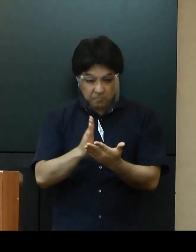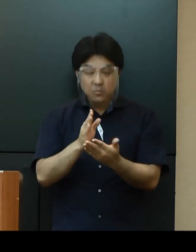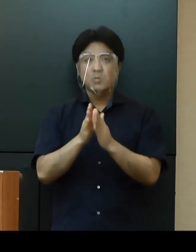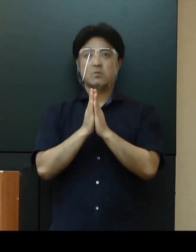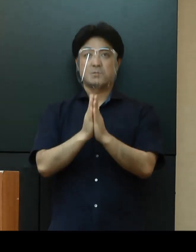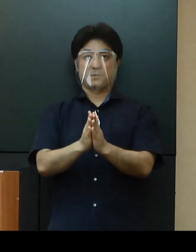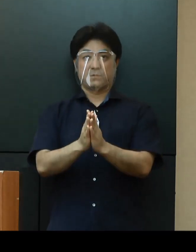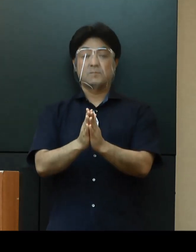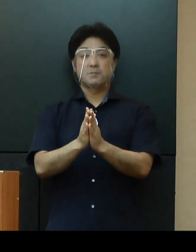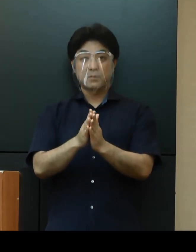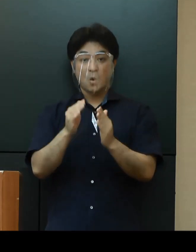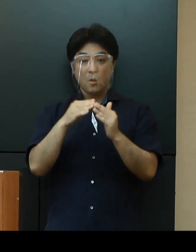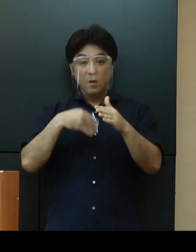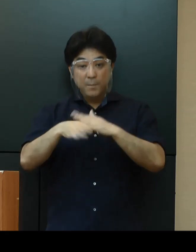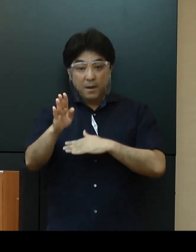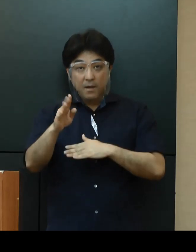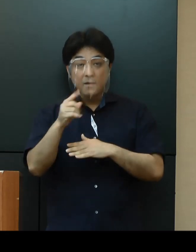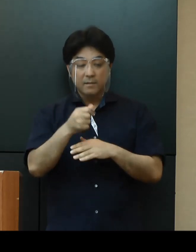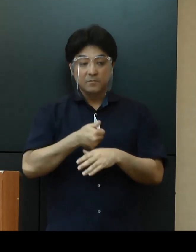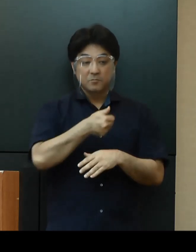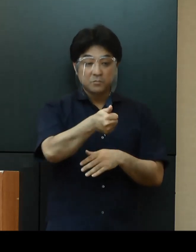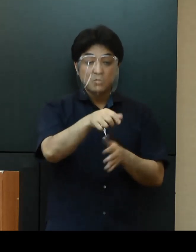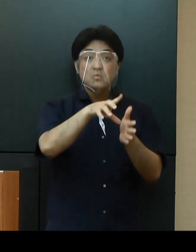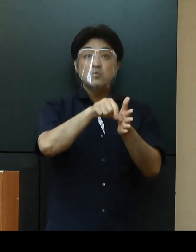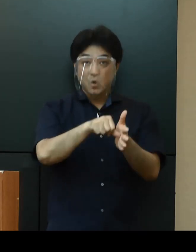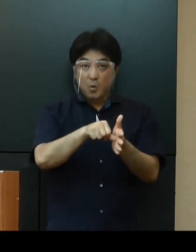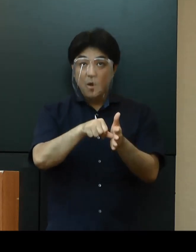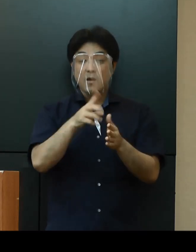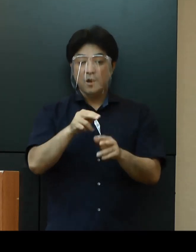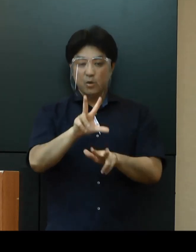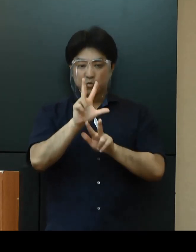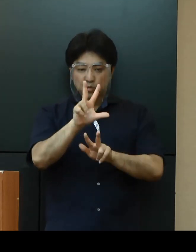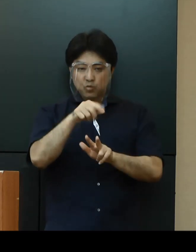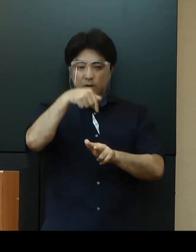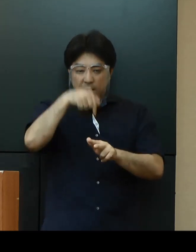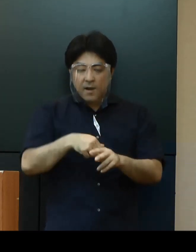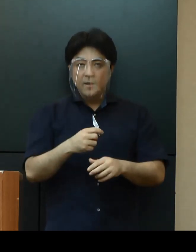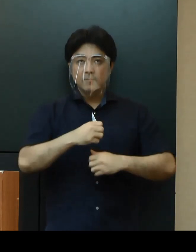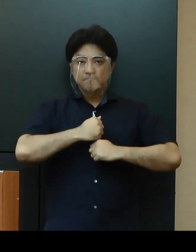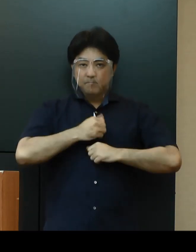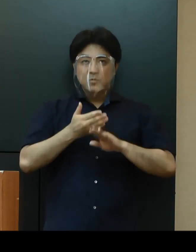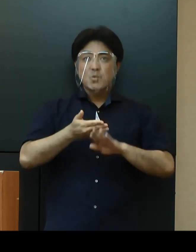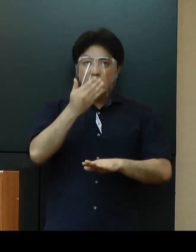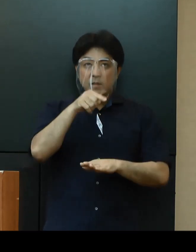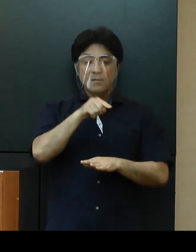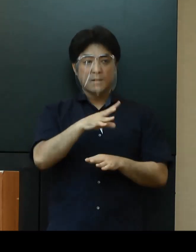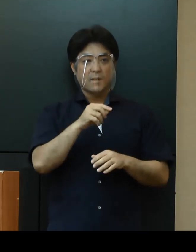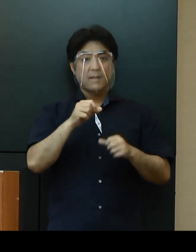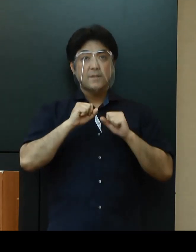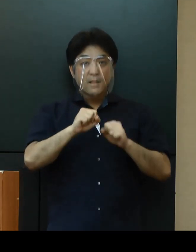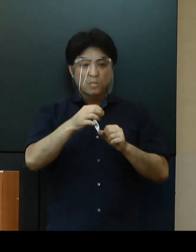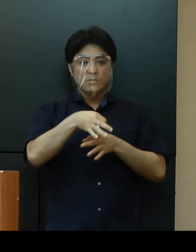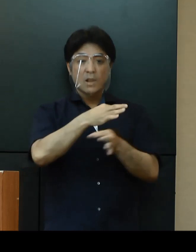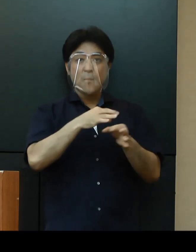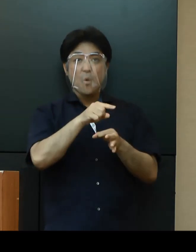出かけられる場合は、感染対策ガイドラインを遵守した運営をしている店舗であることを ぜひご確認ください